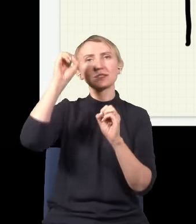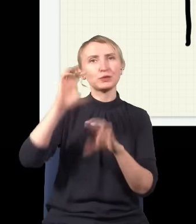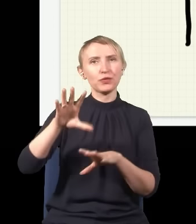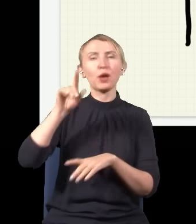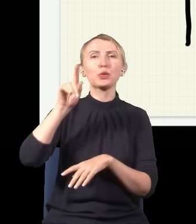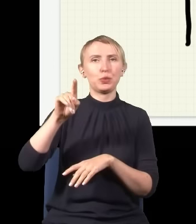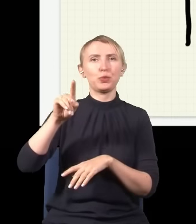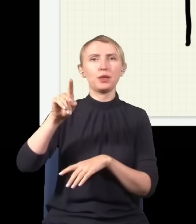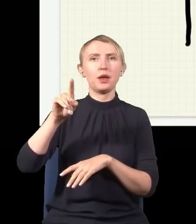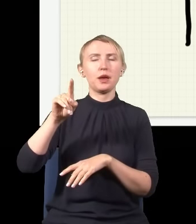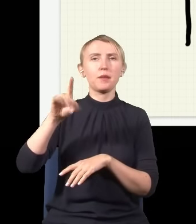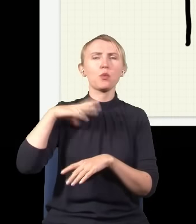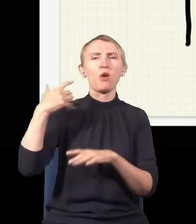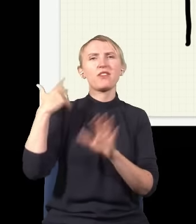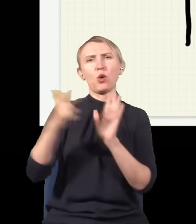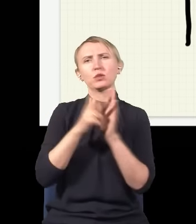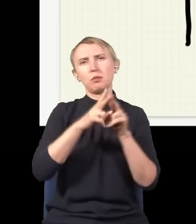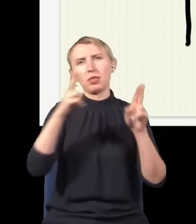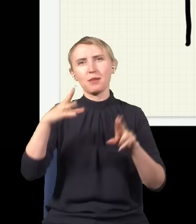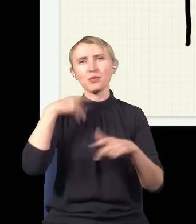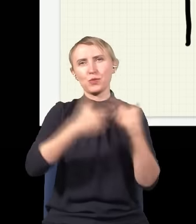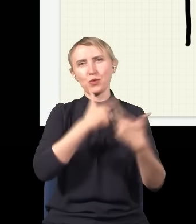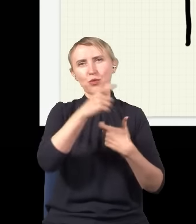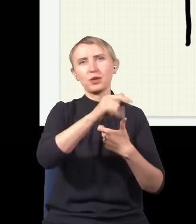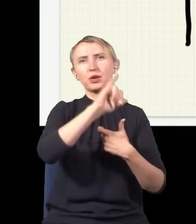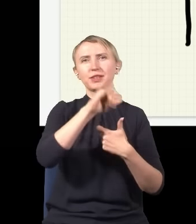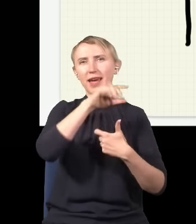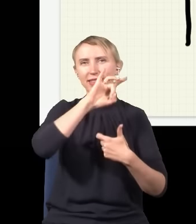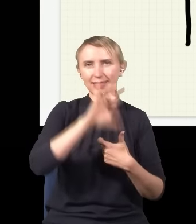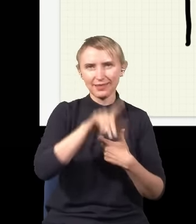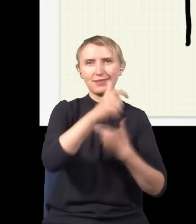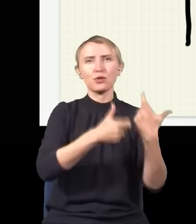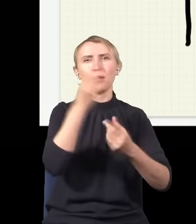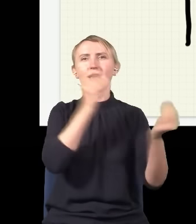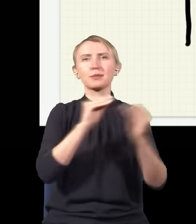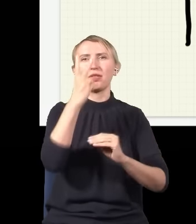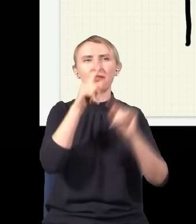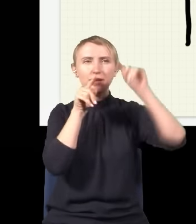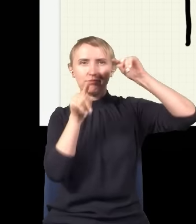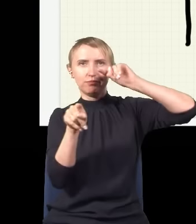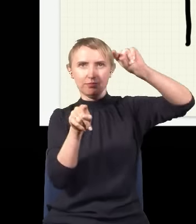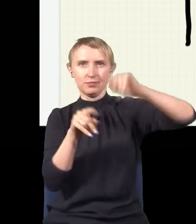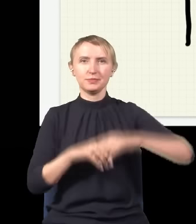które badałem jeszcze w XVIII wieku czy badał Young, robiąc takie eksperymenty z dwiema szczelinami.